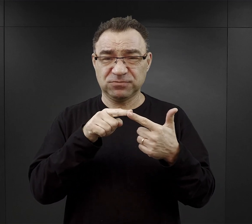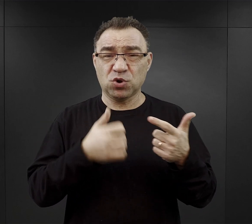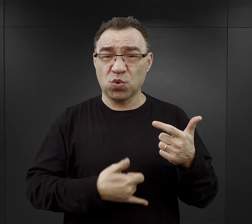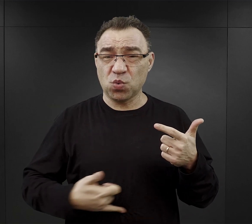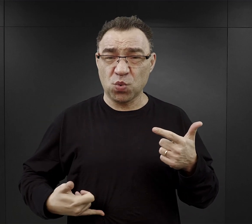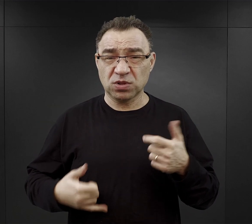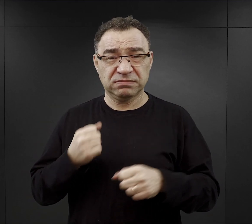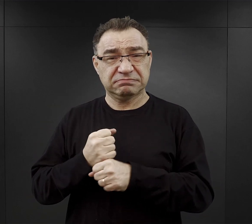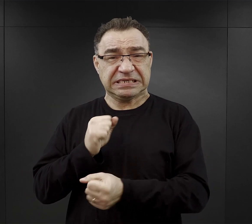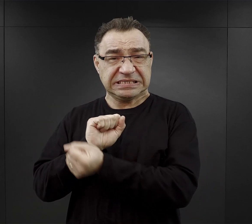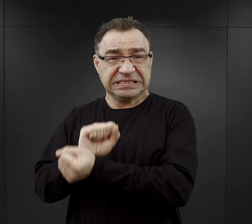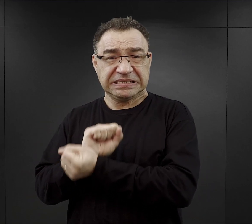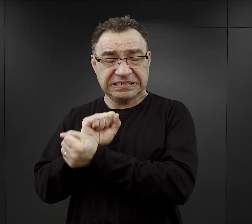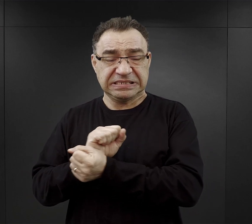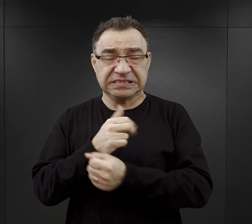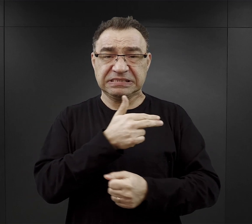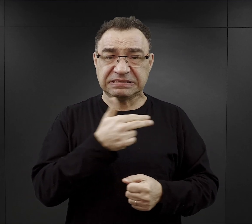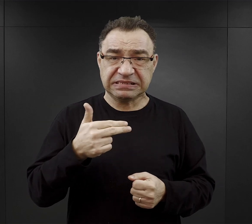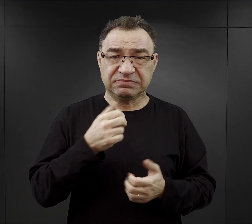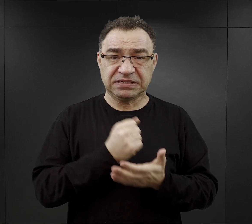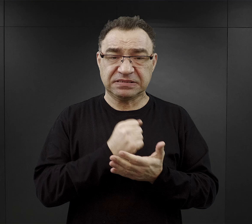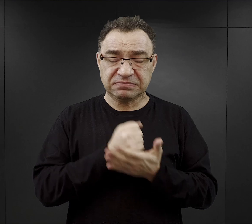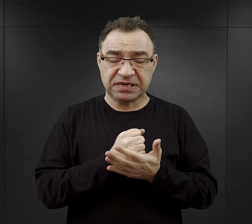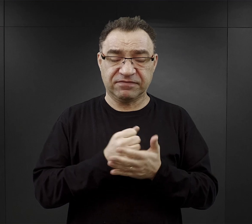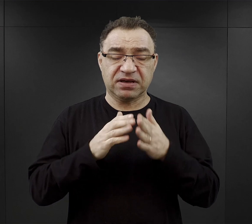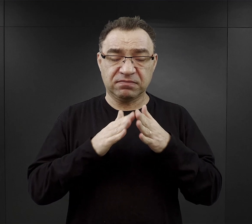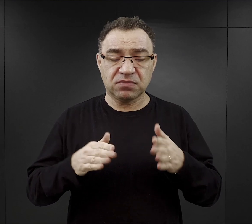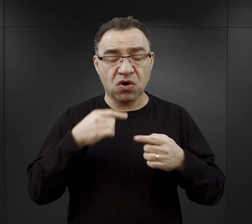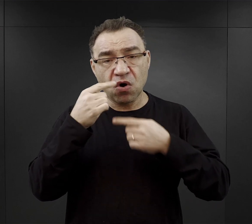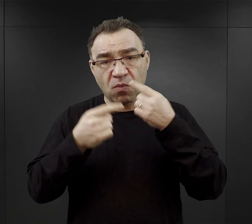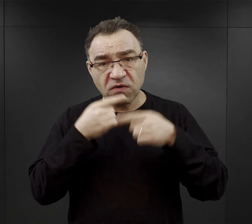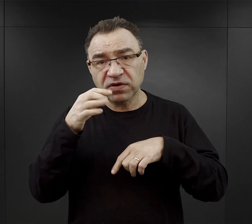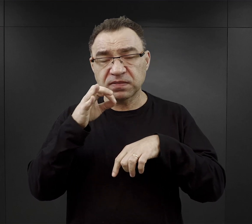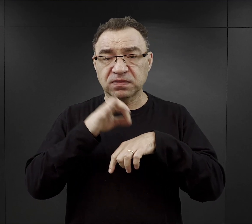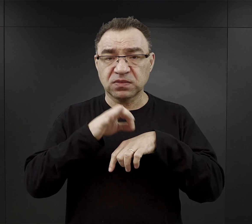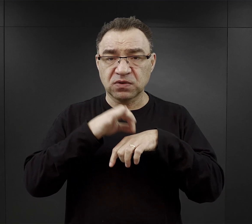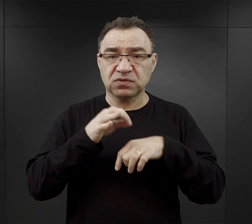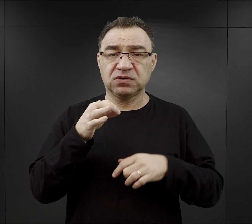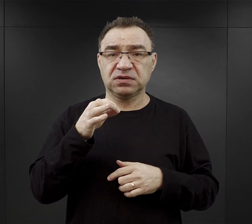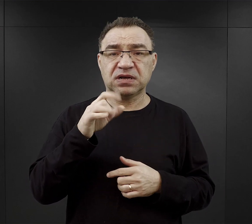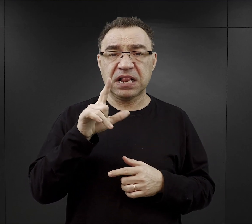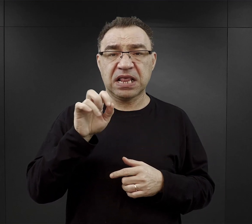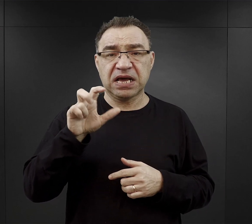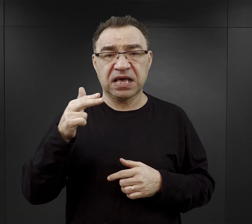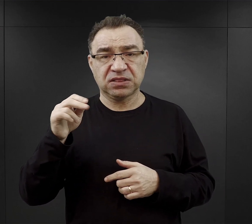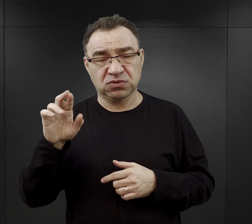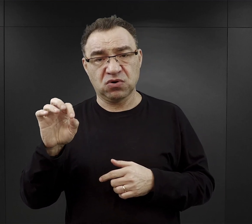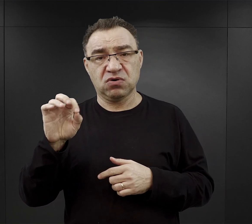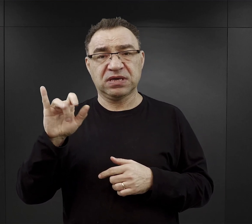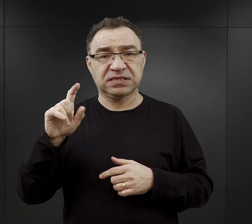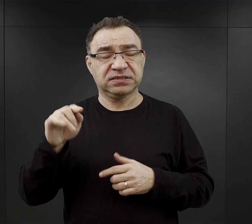O tym aspekcie funkcjonowania obozu opowiada dr Jacek Lachendro z Centrum Badań Miejsca Pamięci Auschwitz.